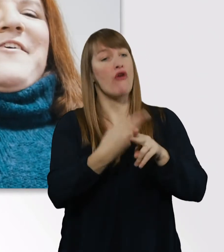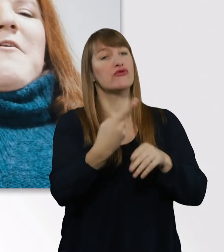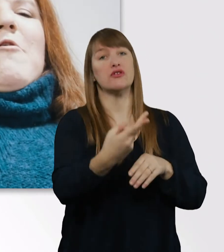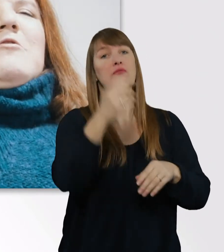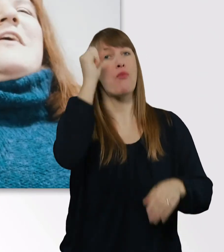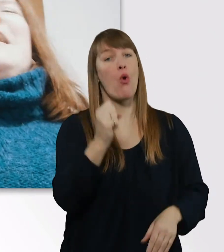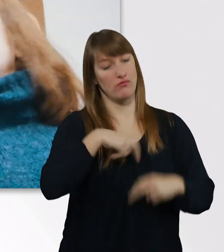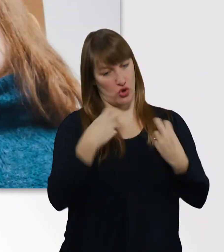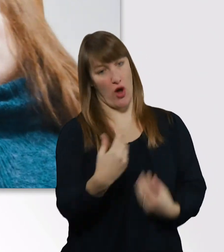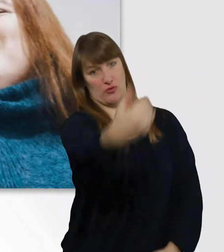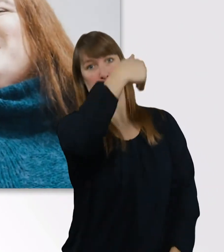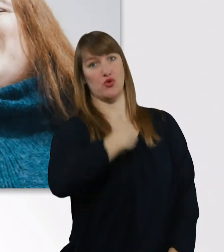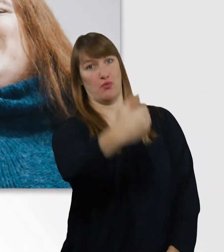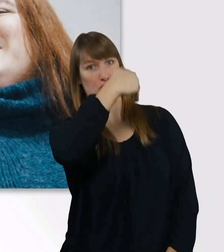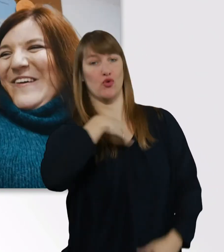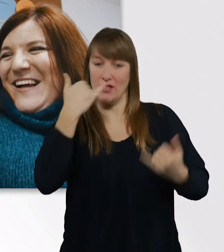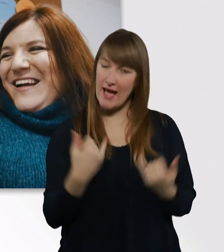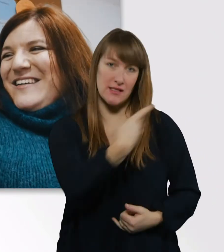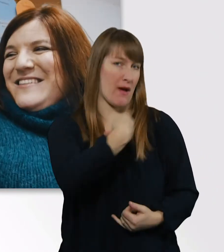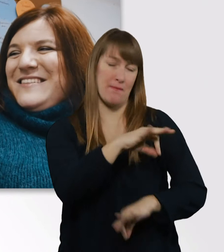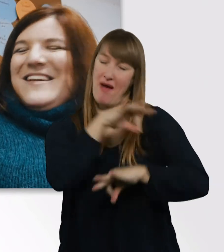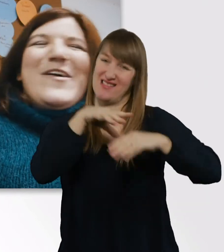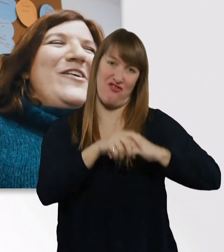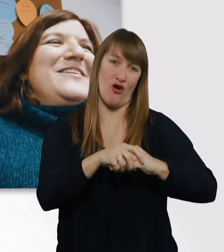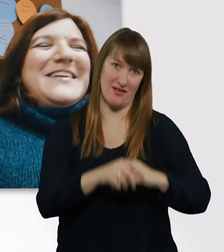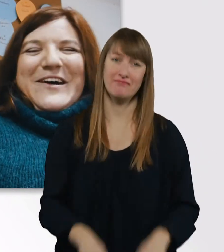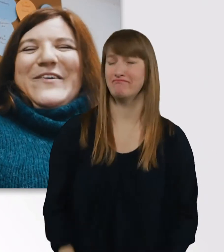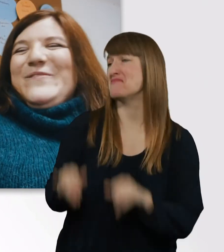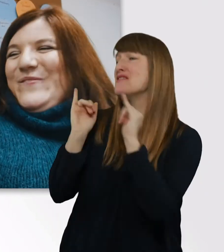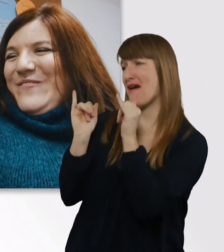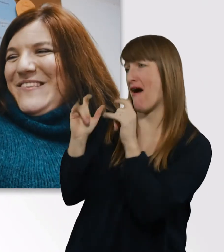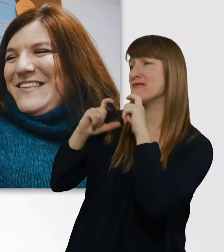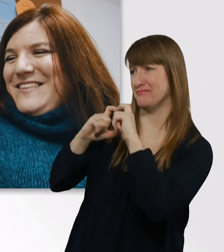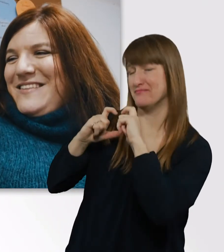Und jetzt sind wir unzertrennlich. - Oh. Genau. - Meine große Liebe.